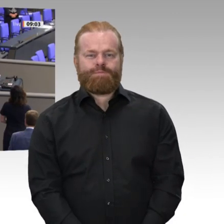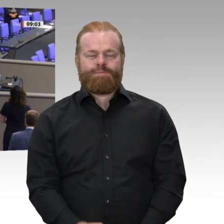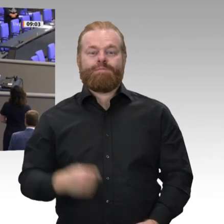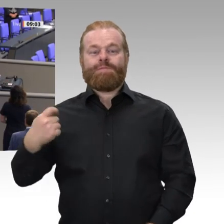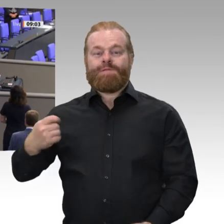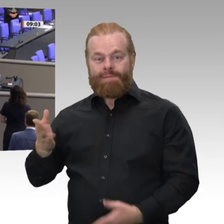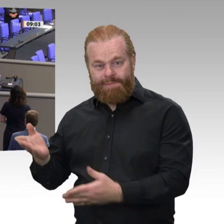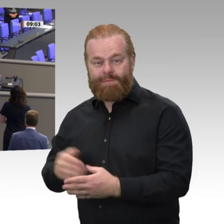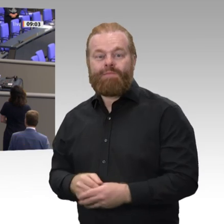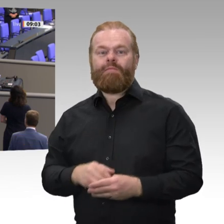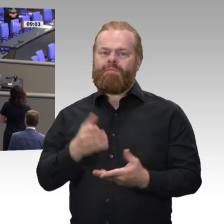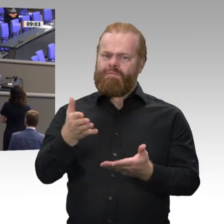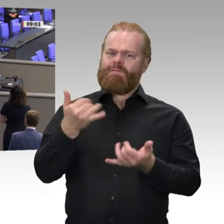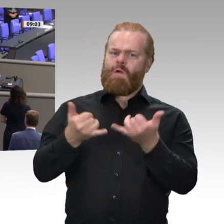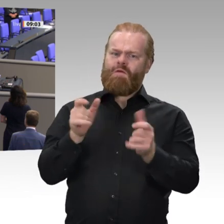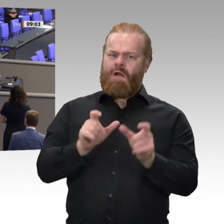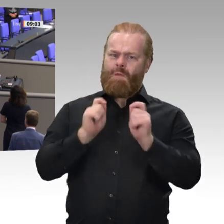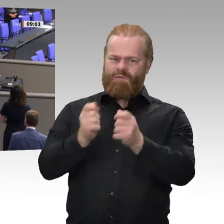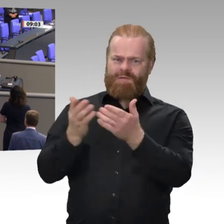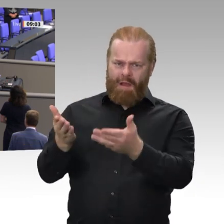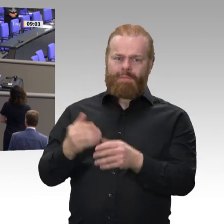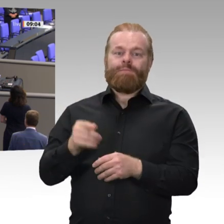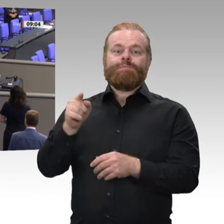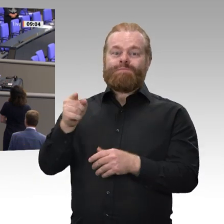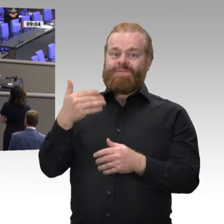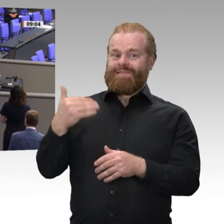Amt für die Soldatinnen und Soldaten der Bundeswehr und für den deutschen Bundestag